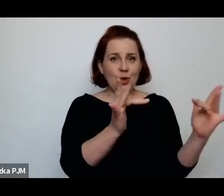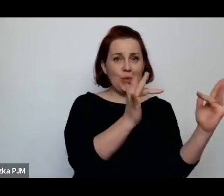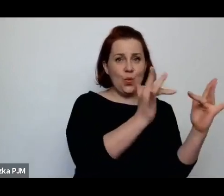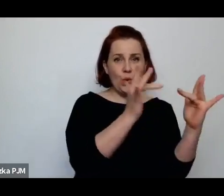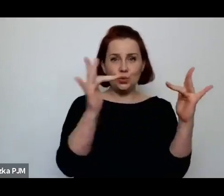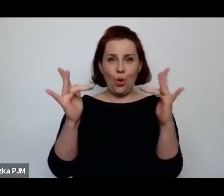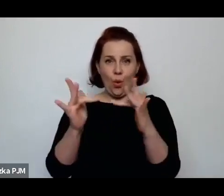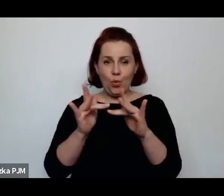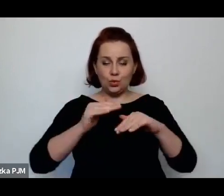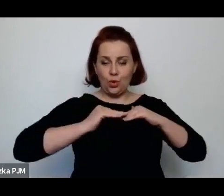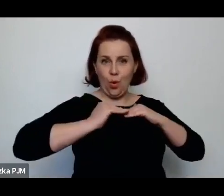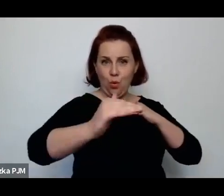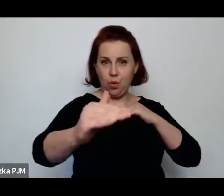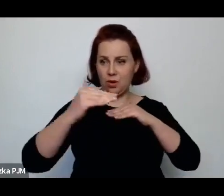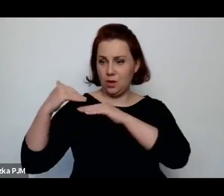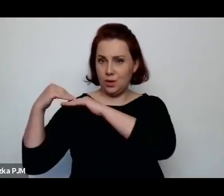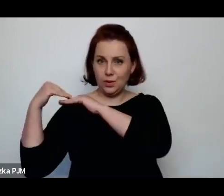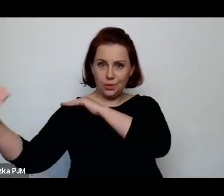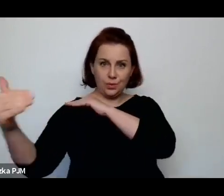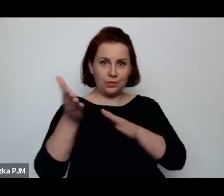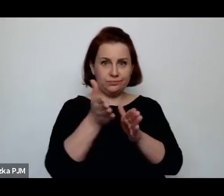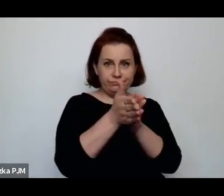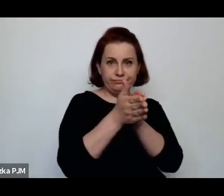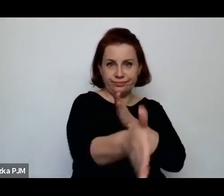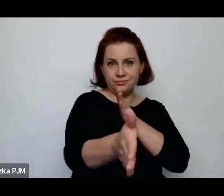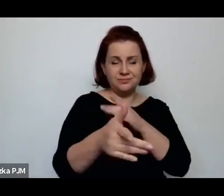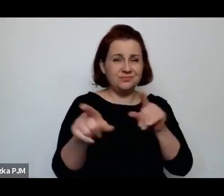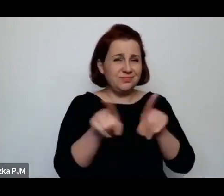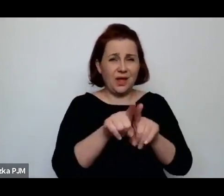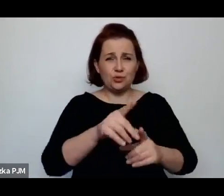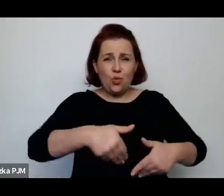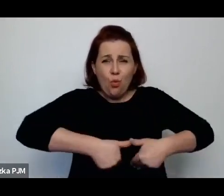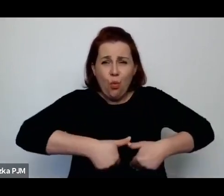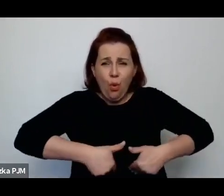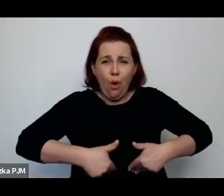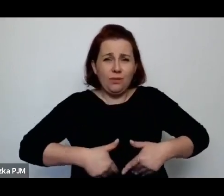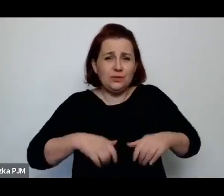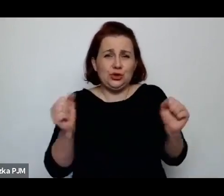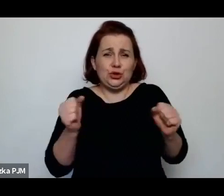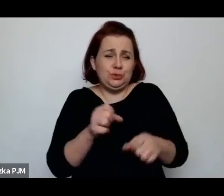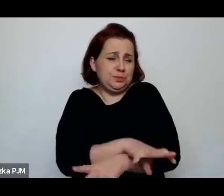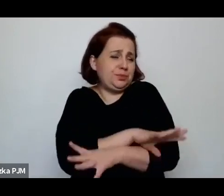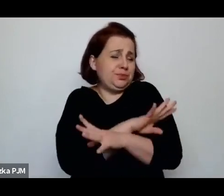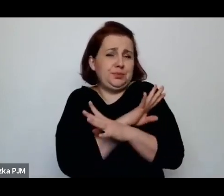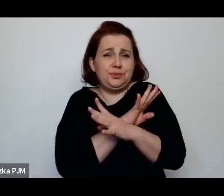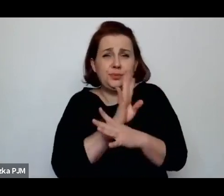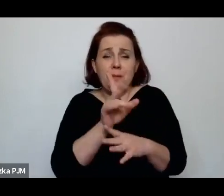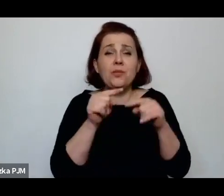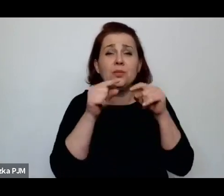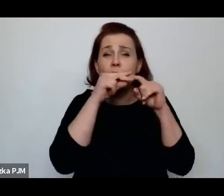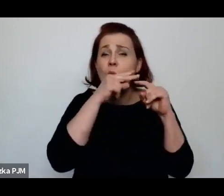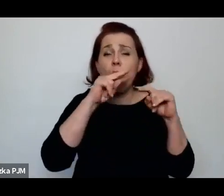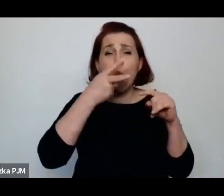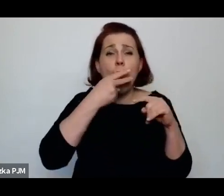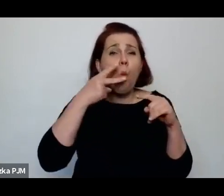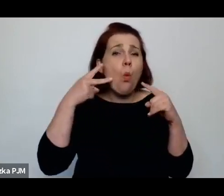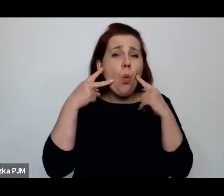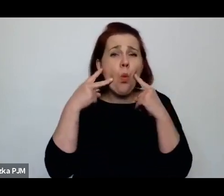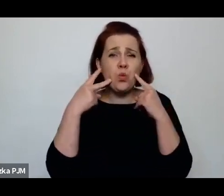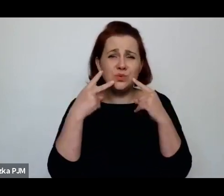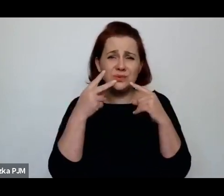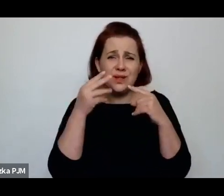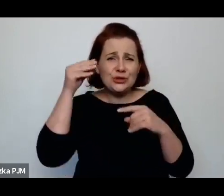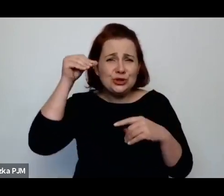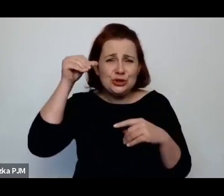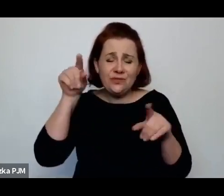Że są głodne, zziębnięte, że mają sine usta, że są przede wszystkim bardzo schorowane